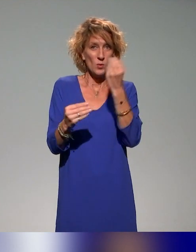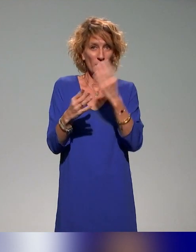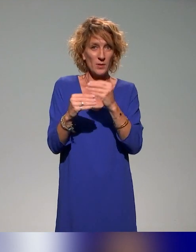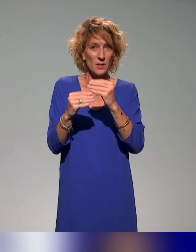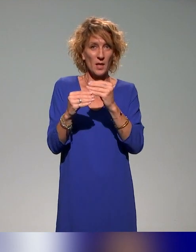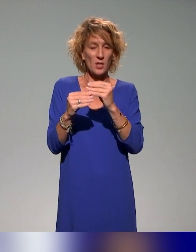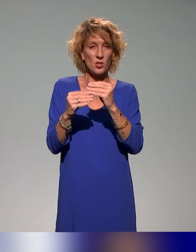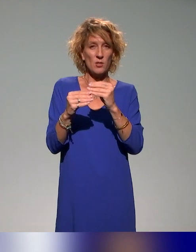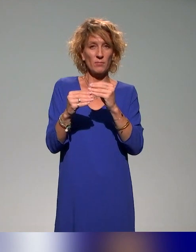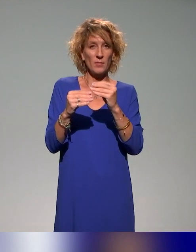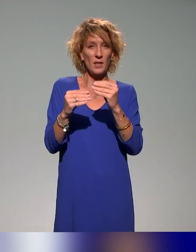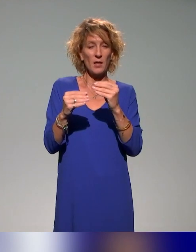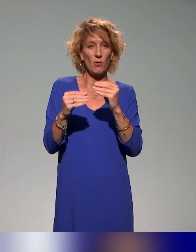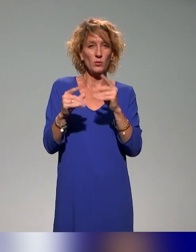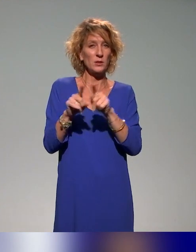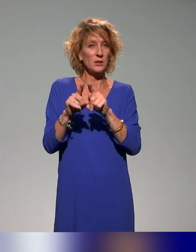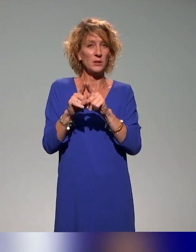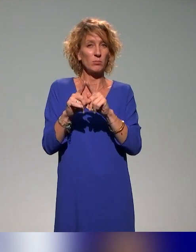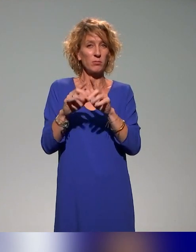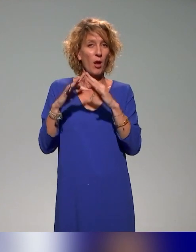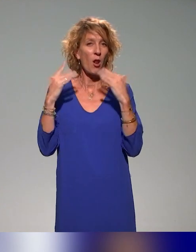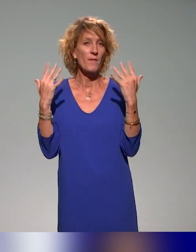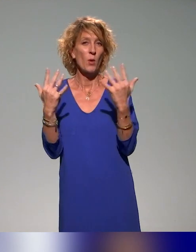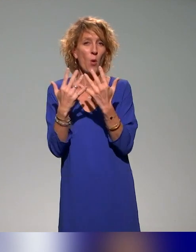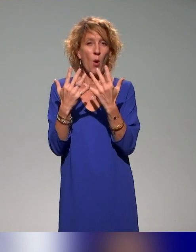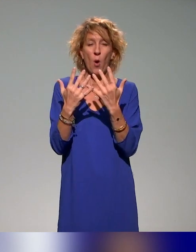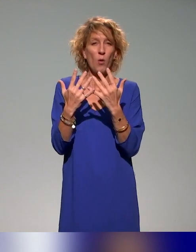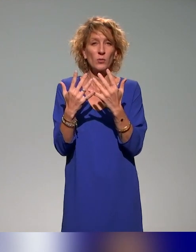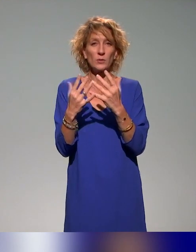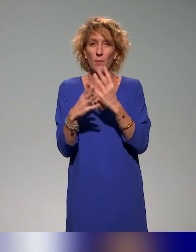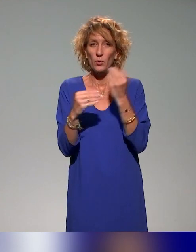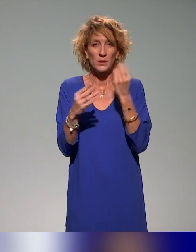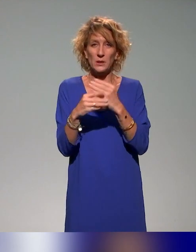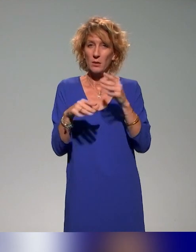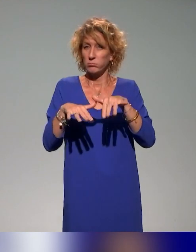d'apprentissage au sens large, que ce soit numérique, que ce soit l'espace, le temps qui soit questionné et